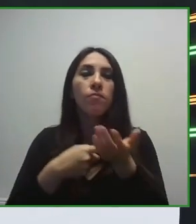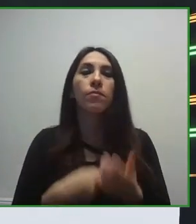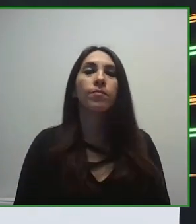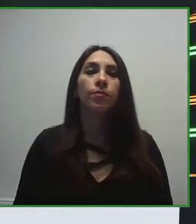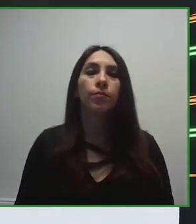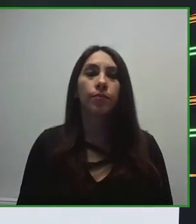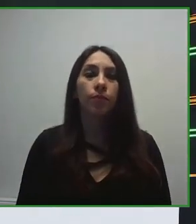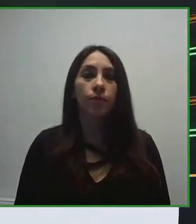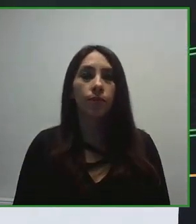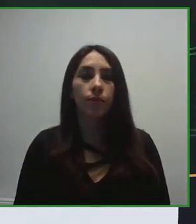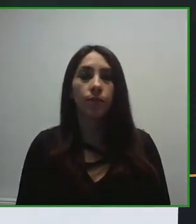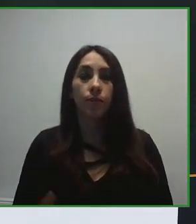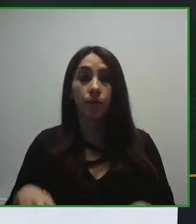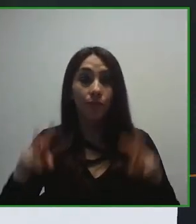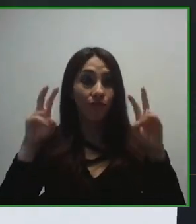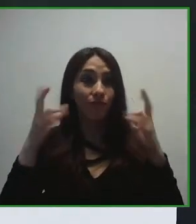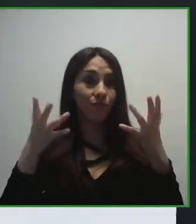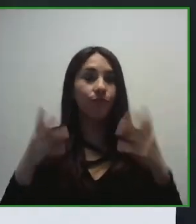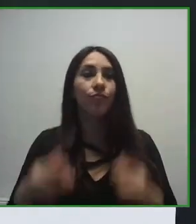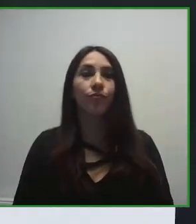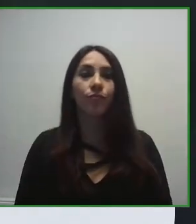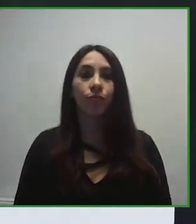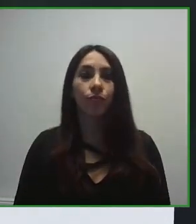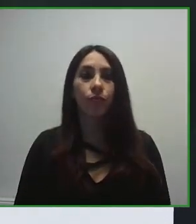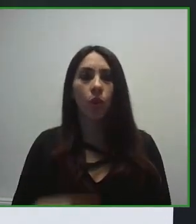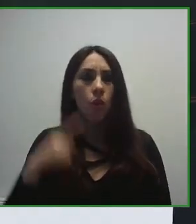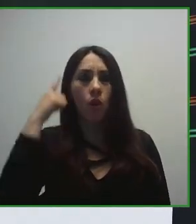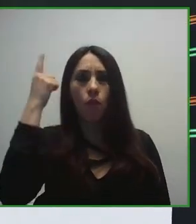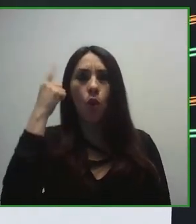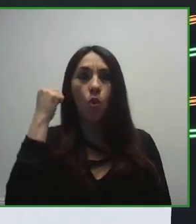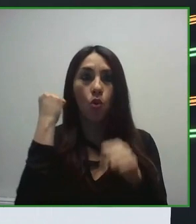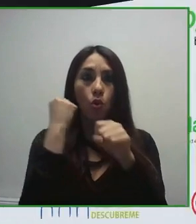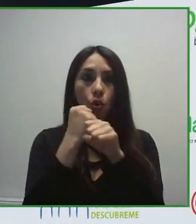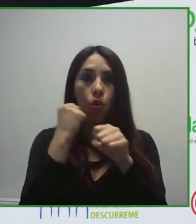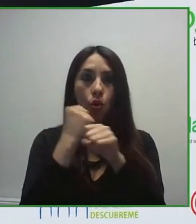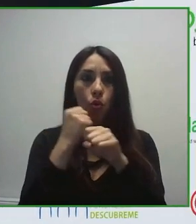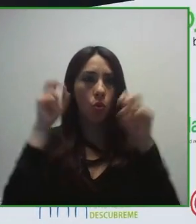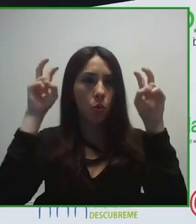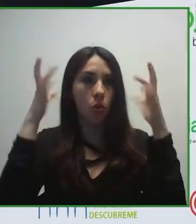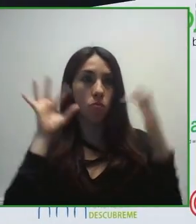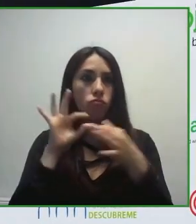autogestión de un grupo empresarial con una gestión anual de en torno a 3 mil millones